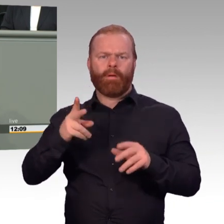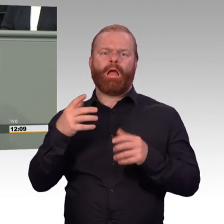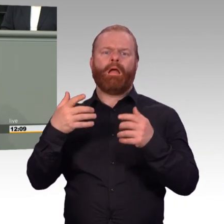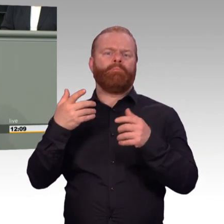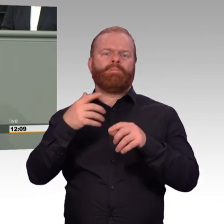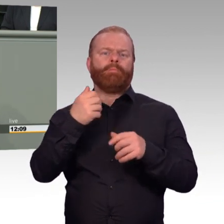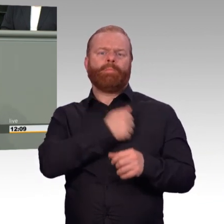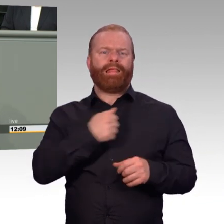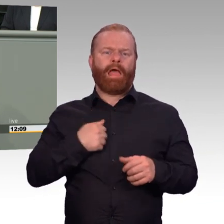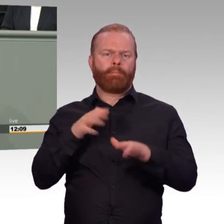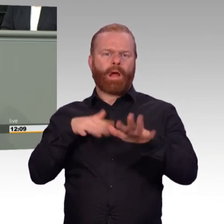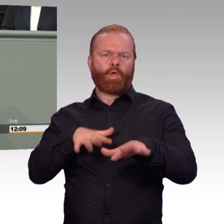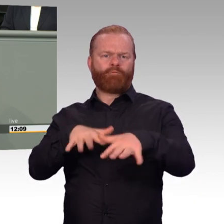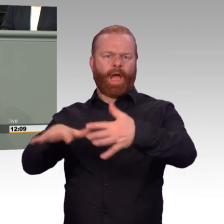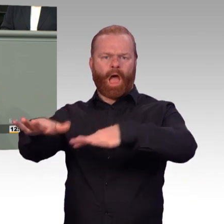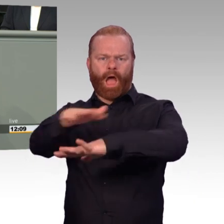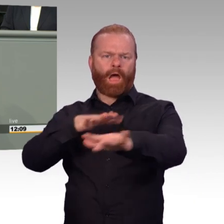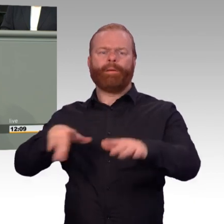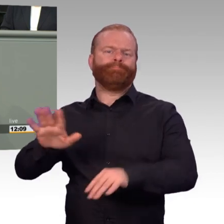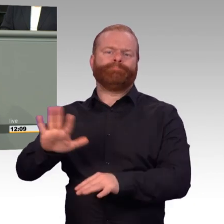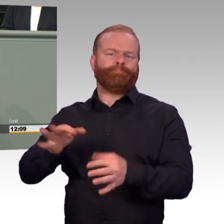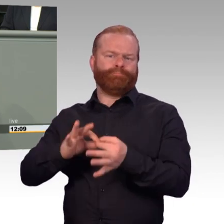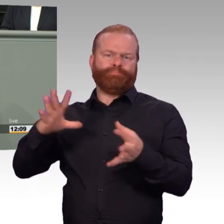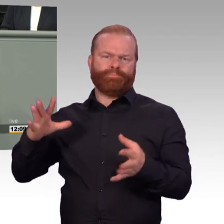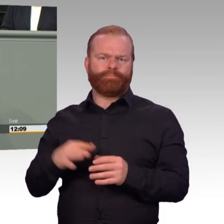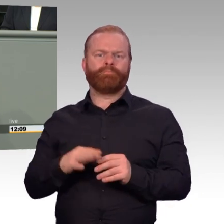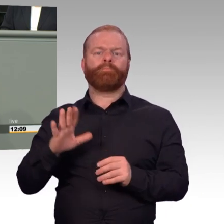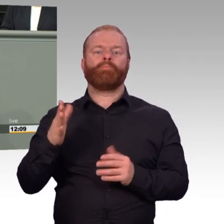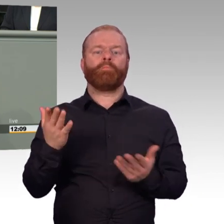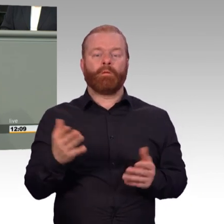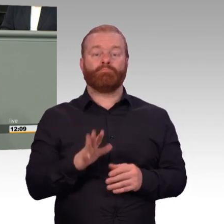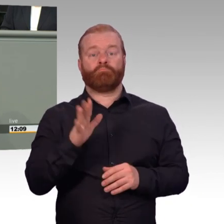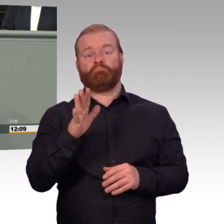Ich habe längere Zeit über das Gespräch nachgedacht. Denn mein sozialdemokratisches Bauchgefühl sagte mir natürlich: